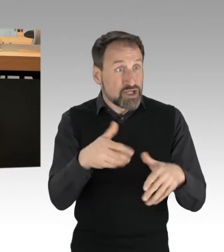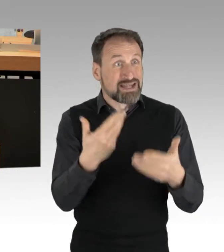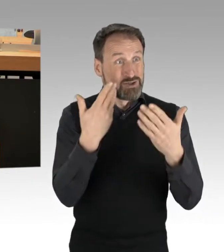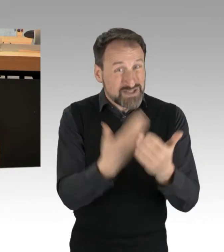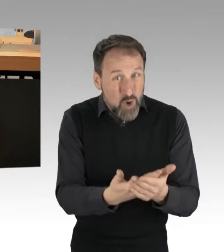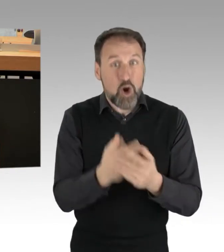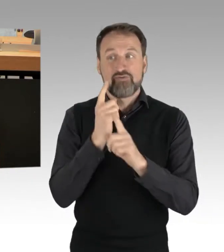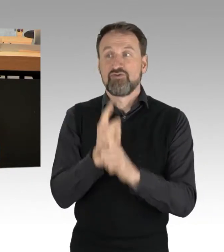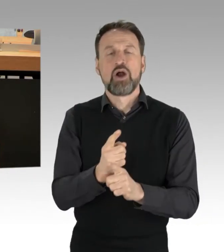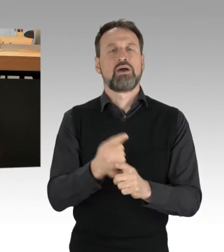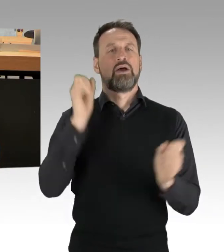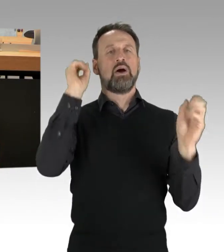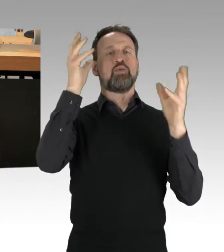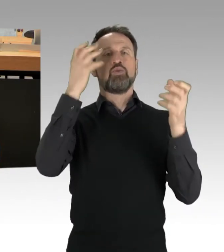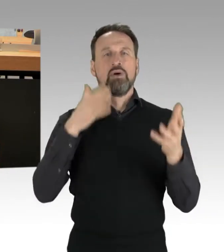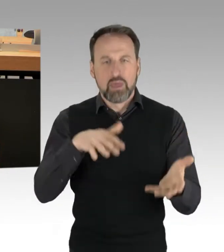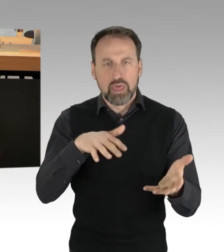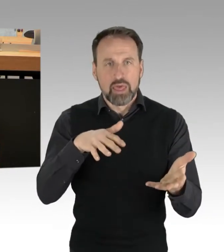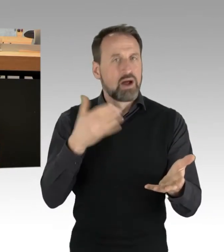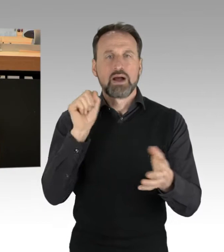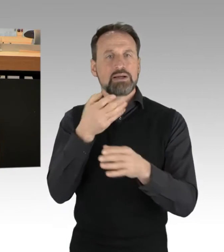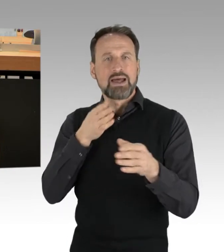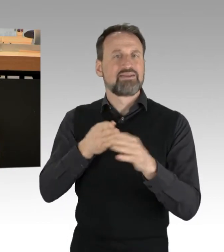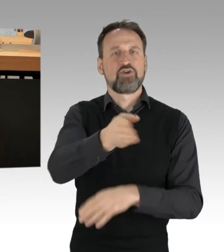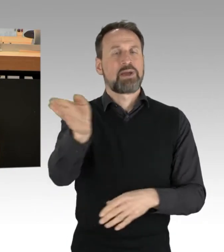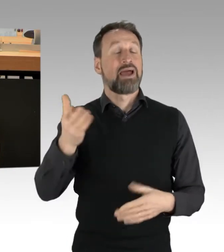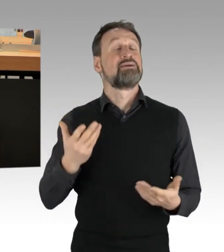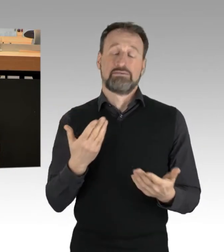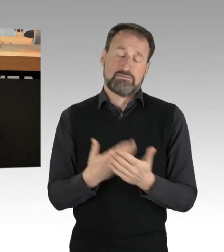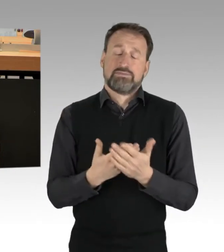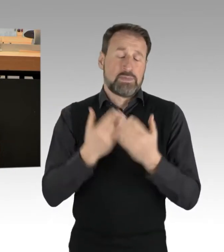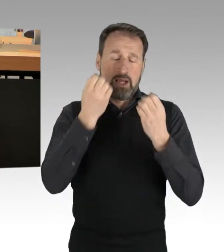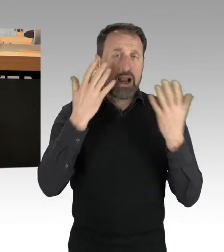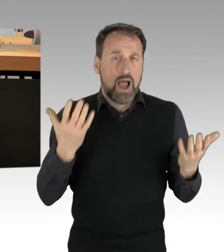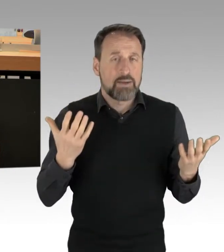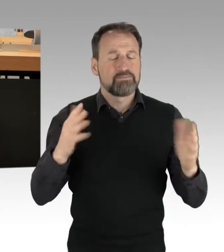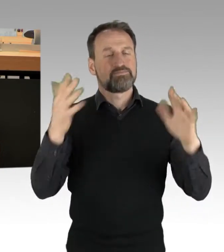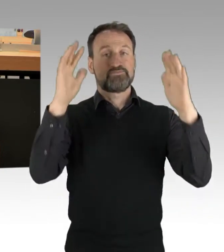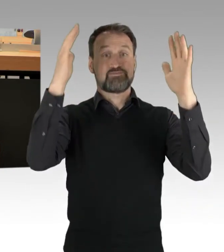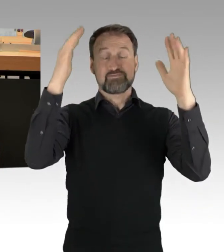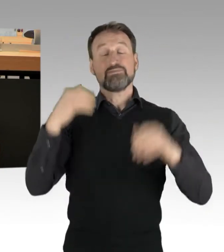Und ja, es gab Situationen in den letzten Tagen, in denen das der Fall war.